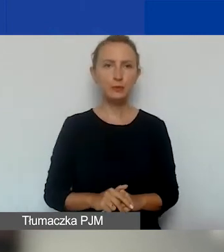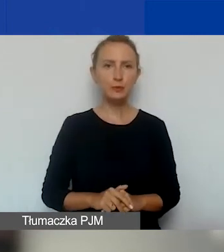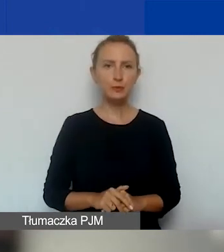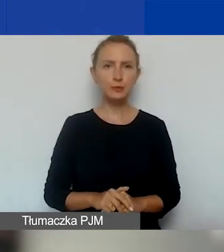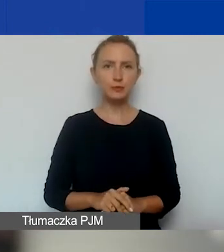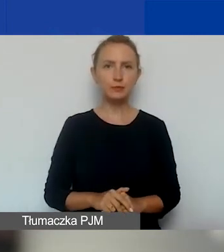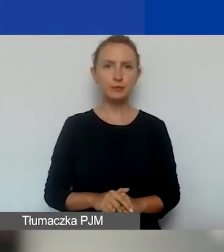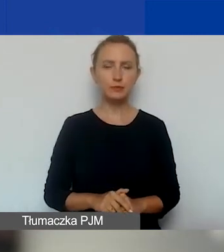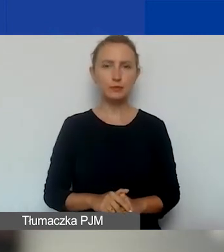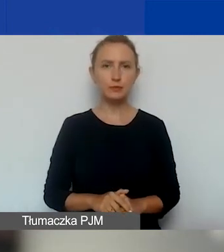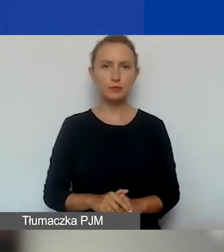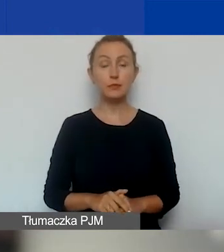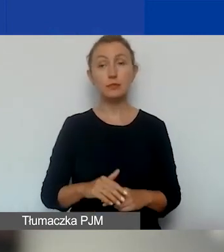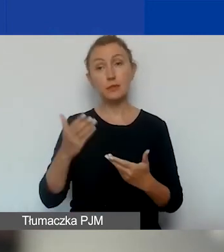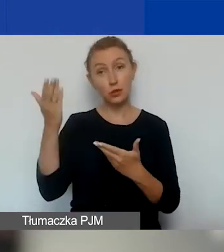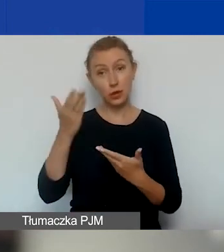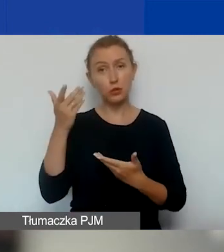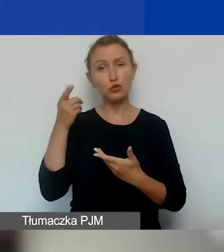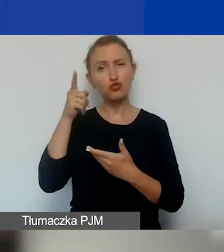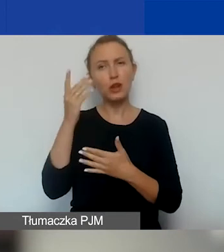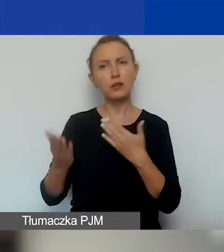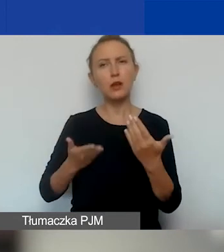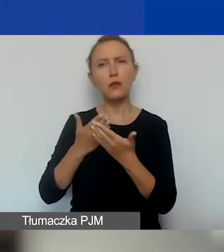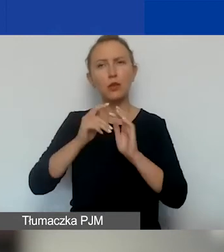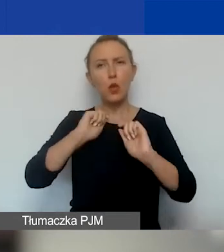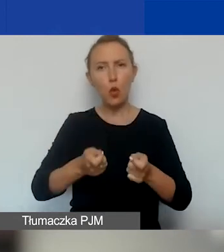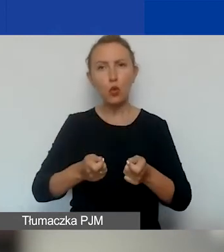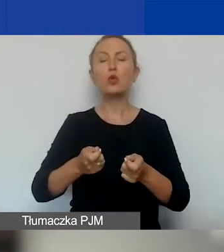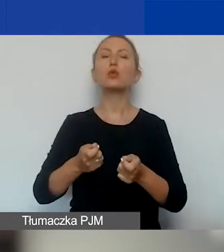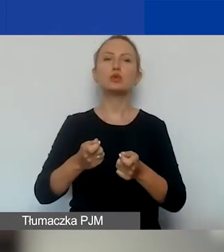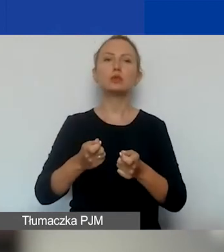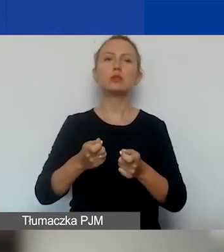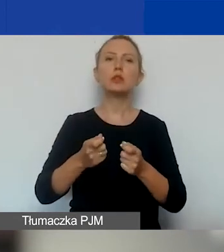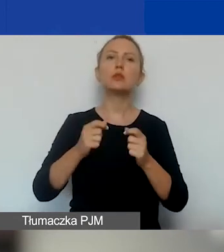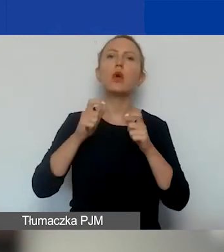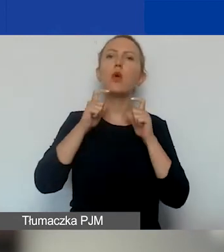do zaproszenia do składania wniosków. To ogłoszenie ma 16 załączników